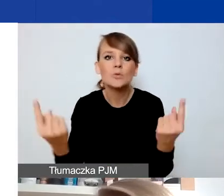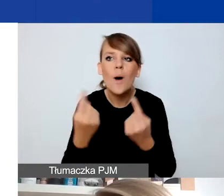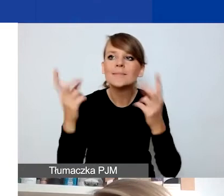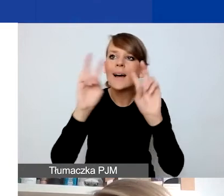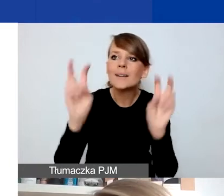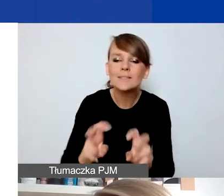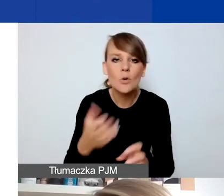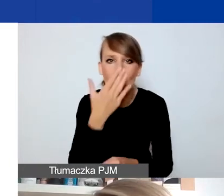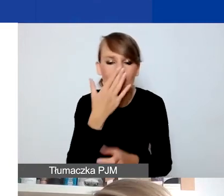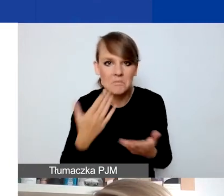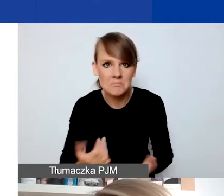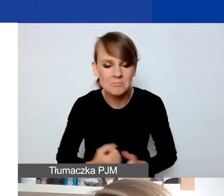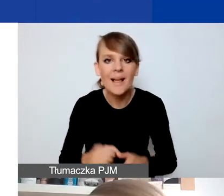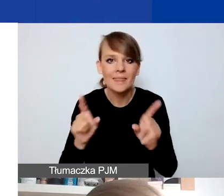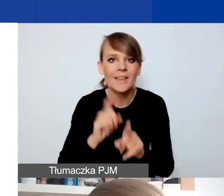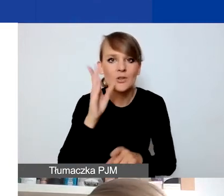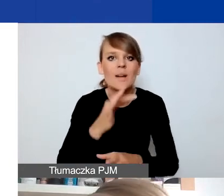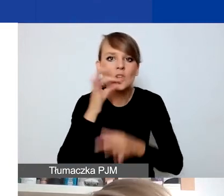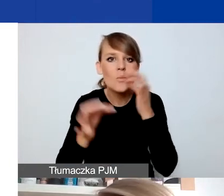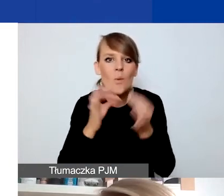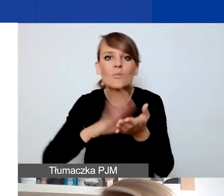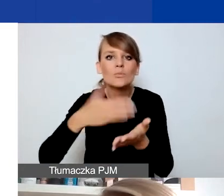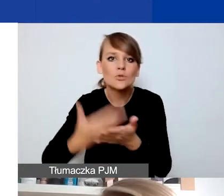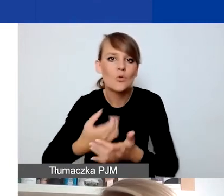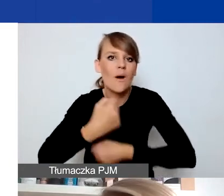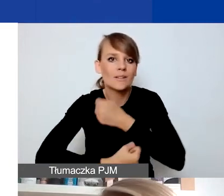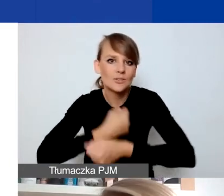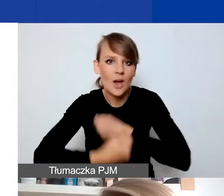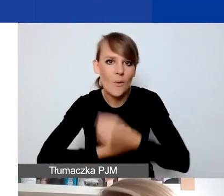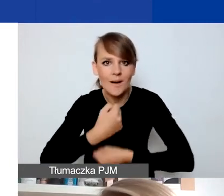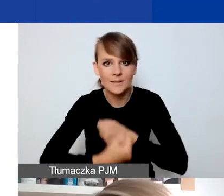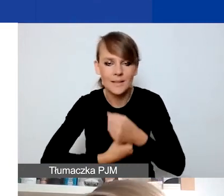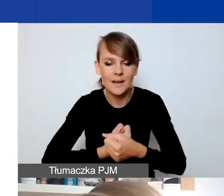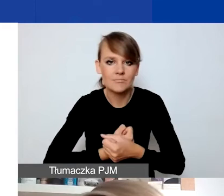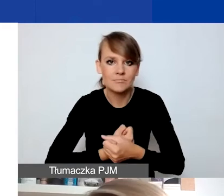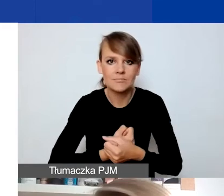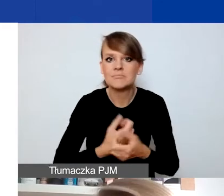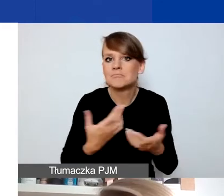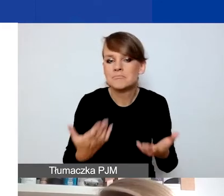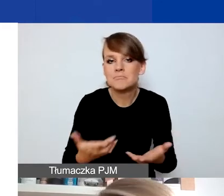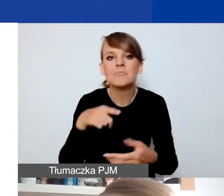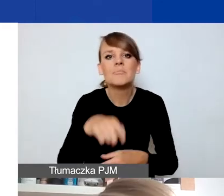Opowiem też o przykładach działań, na projekty uwzględniające jakie działania